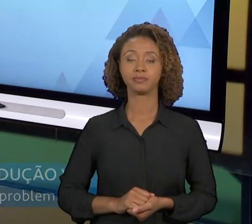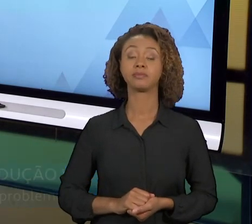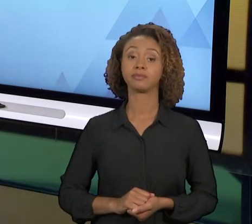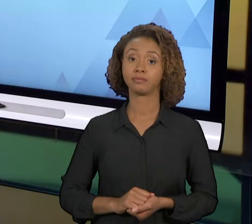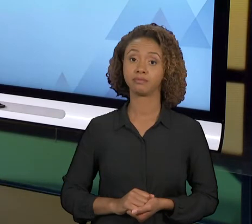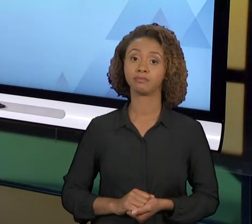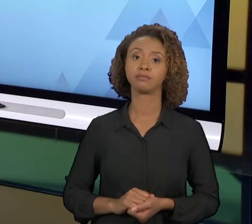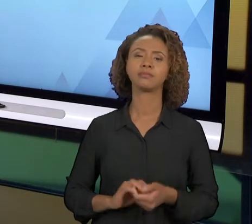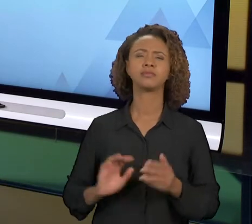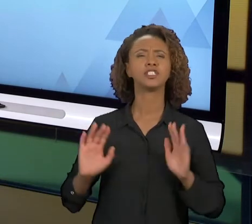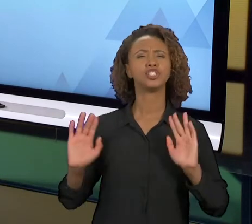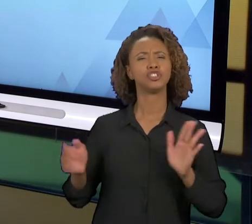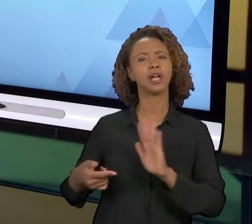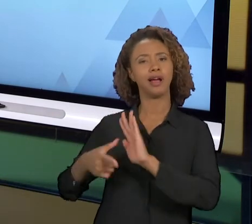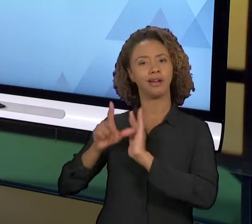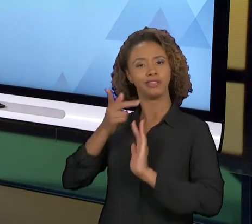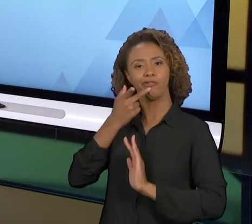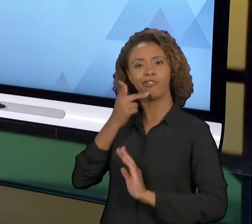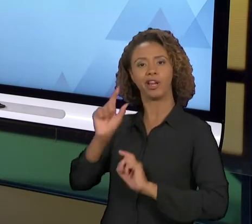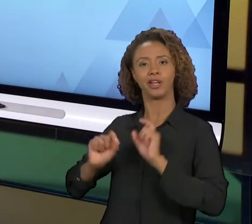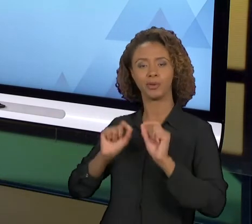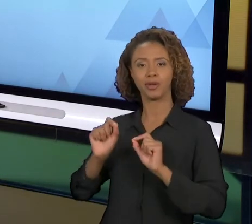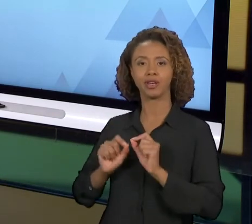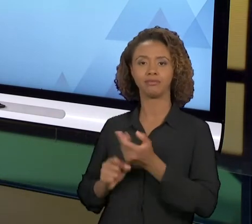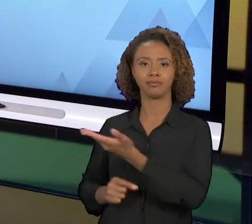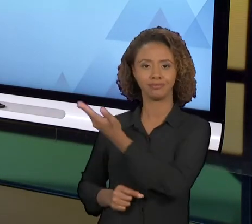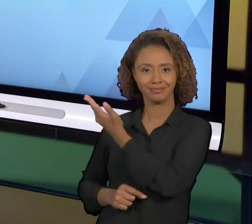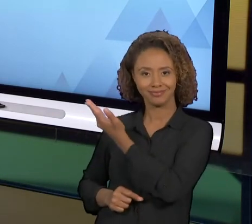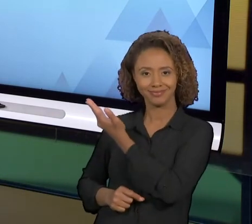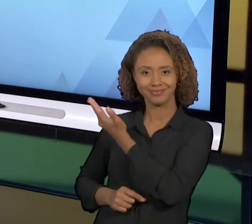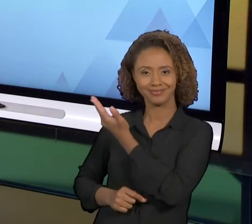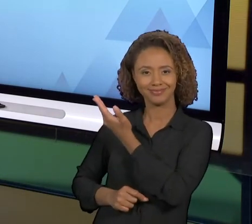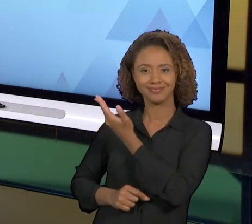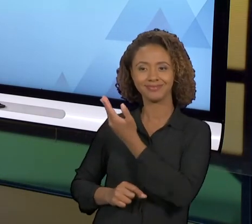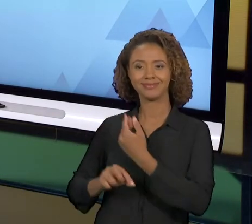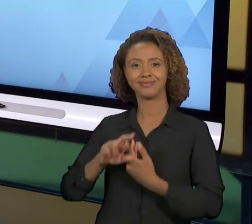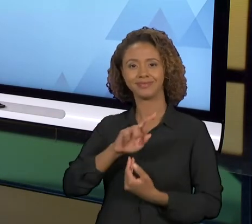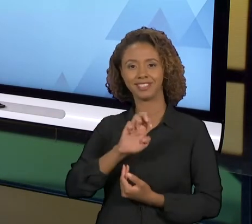COMO EU ATÉ ANTECIPEI, A REENGENHARIA EMPRESARIAL, QUE JÁ FOI TIDA COMO UM GRANDE